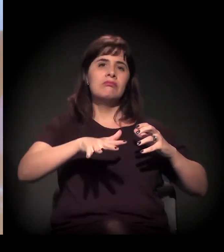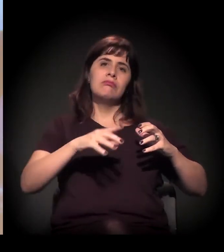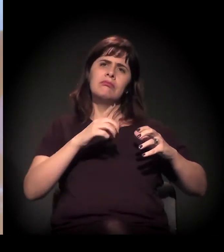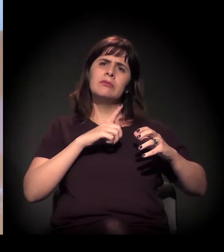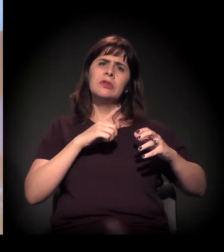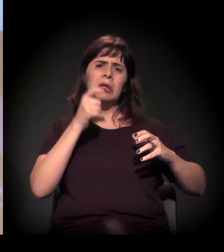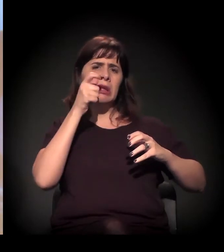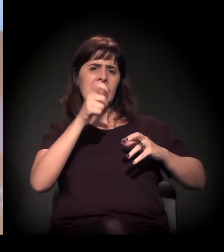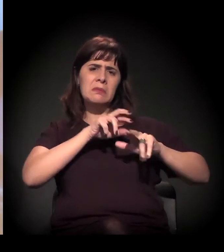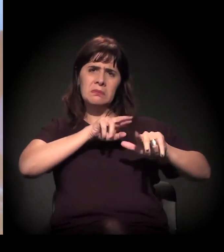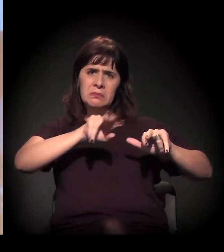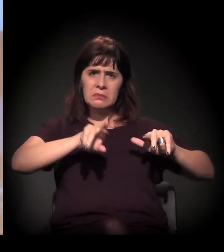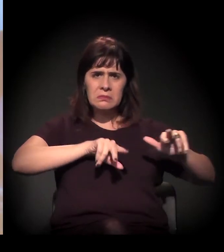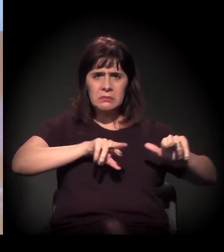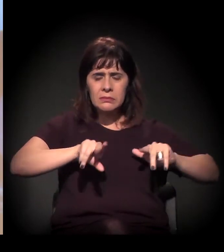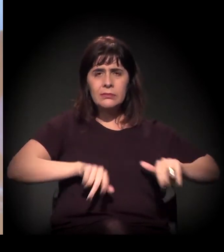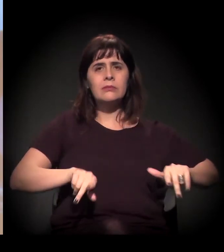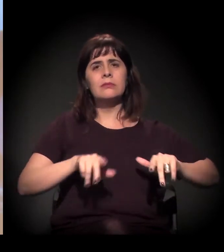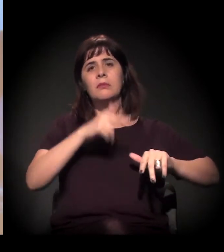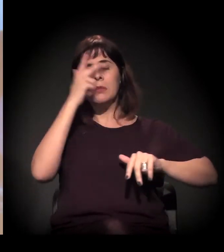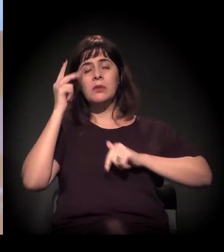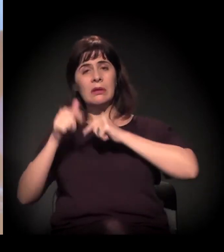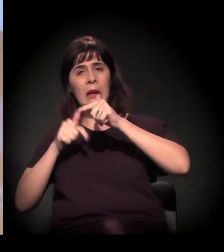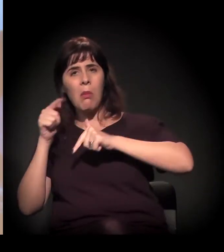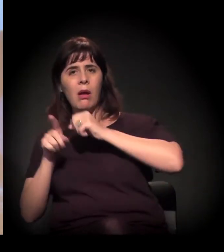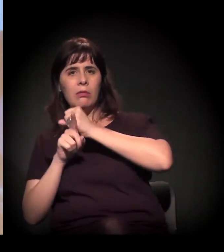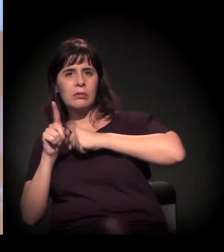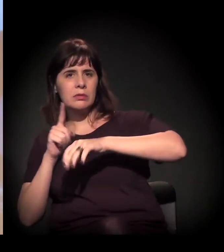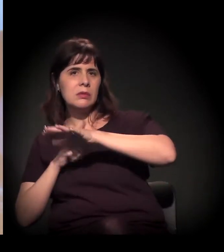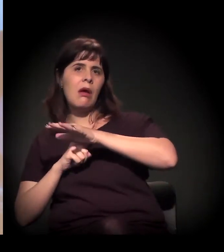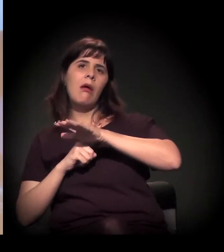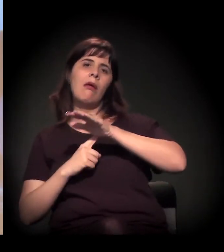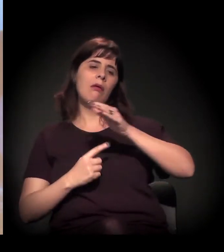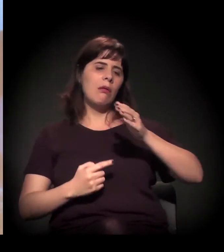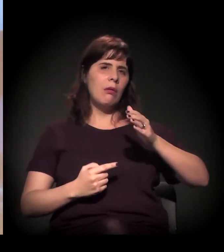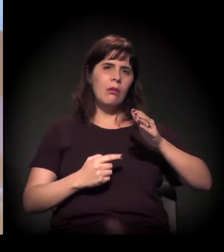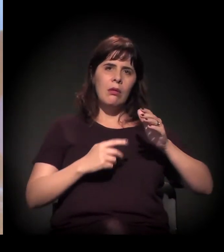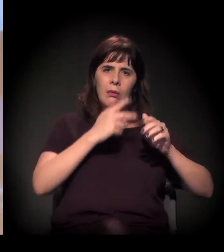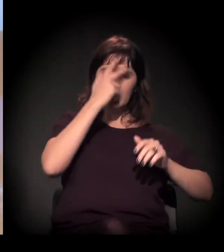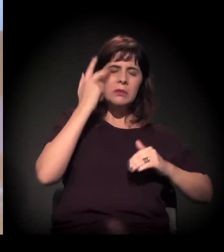de várias áreas, tanto trabalhadores sociais, dos serviços mesmo,